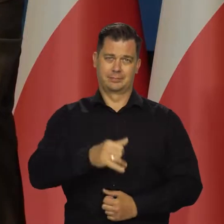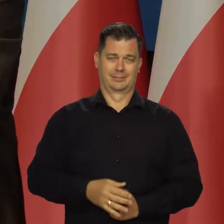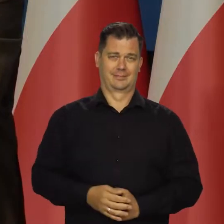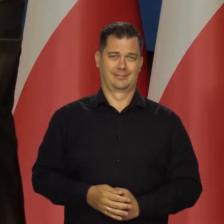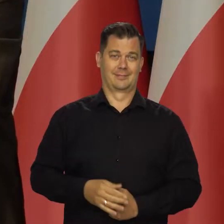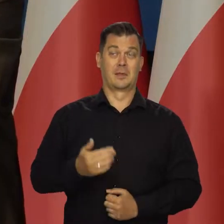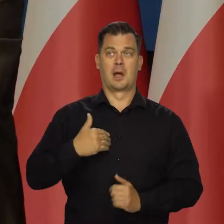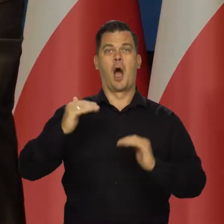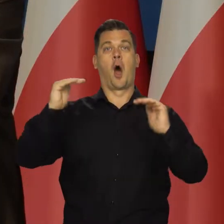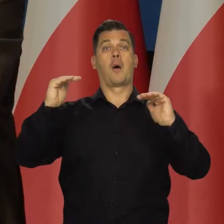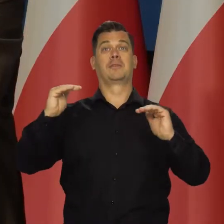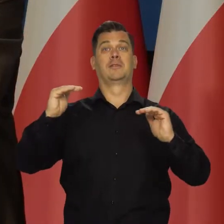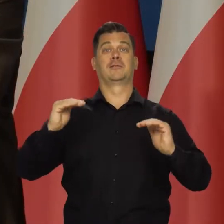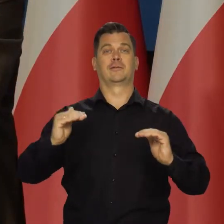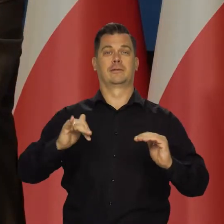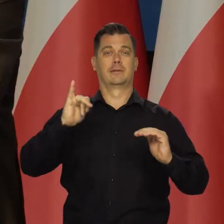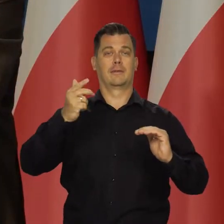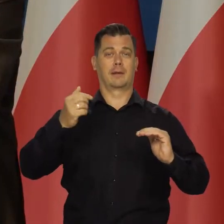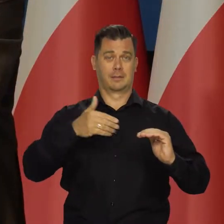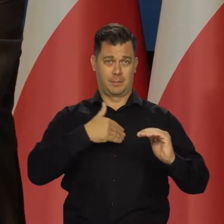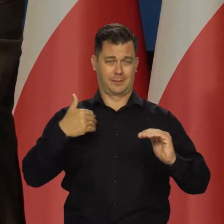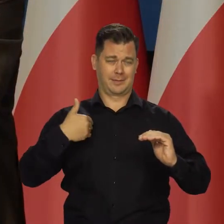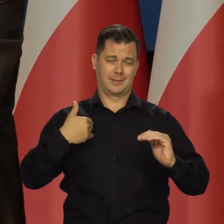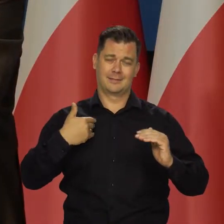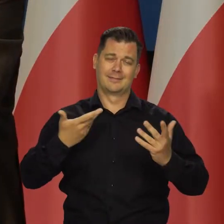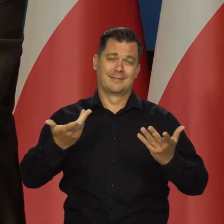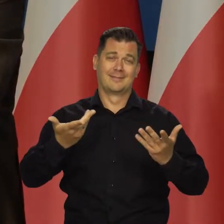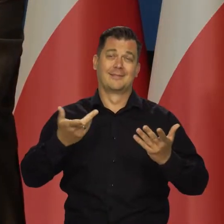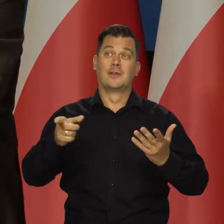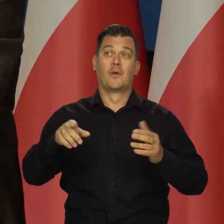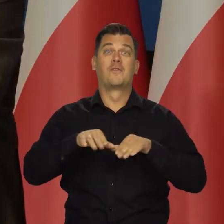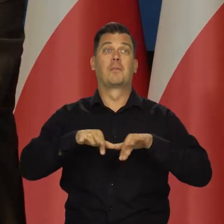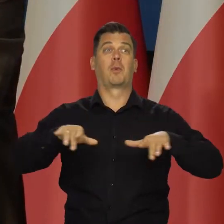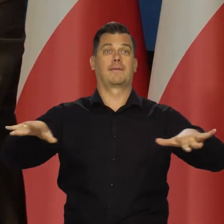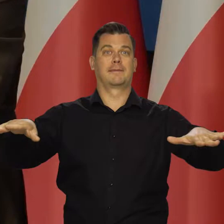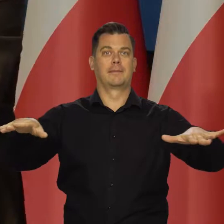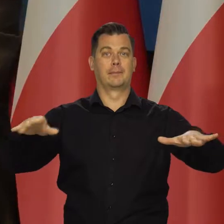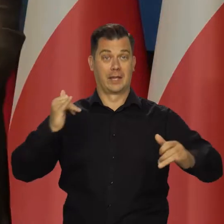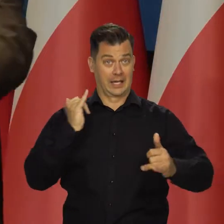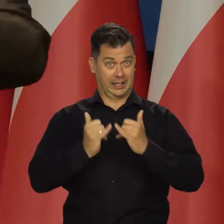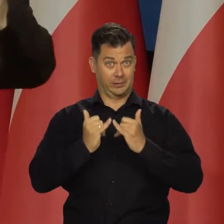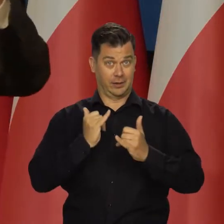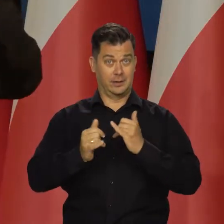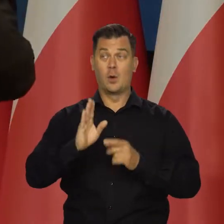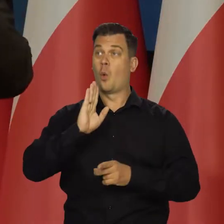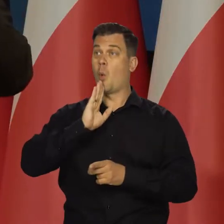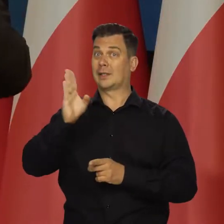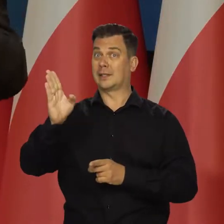a więc nie możemy obniżyć zewnętrznej presji inflacyjnej. Jak następuje zacieśnianie w Ameryce,